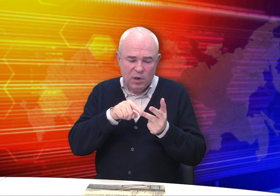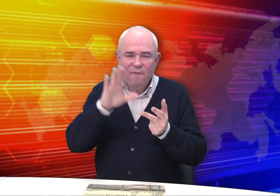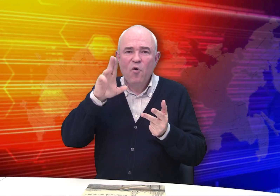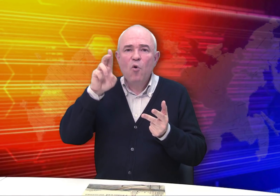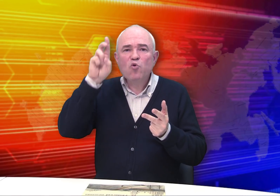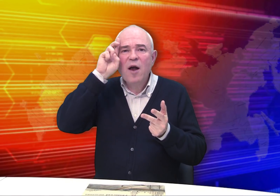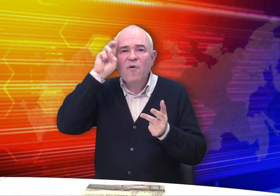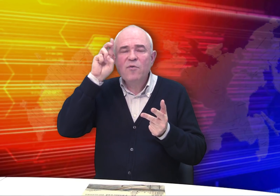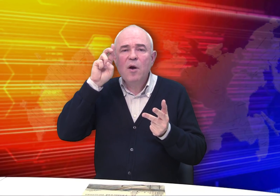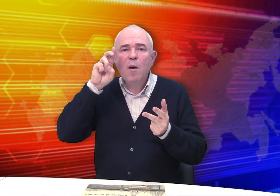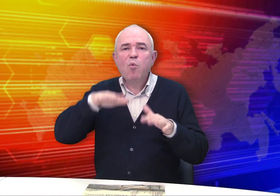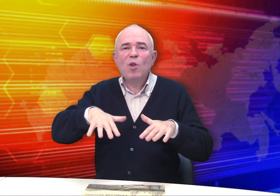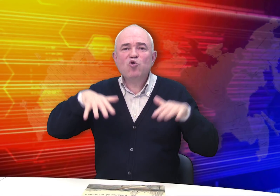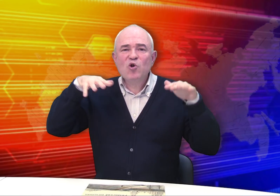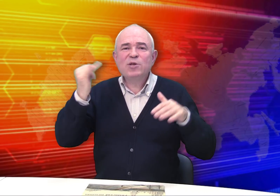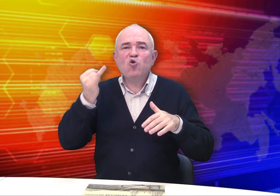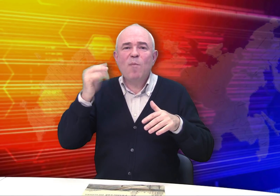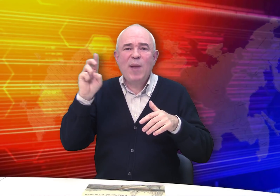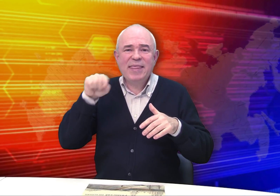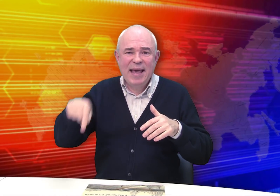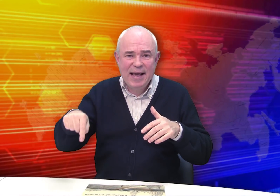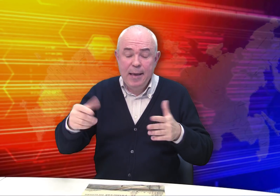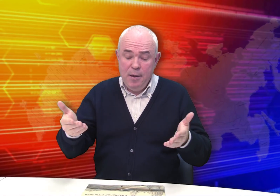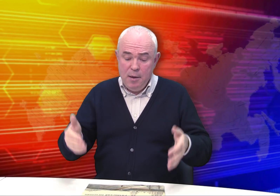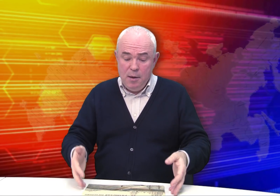в Государственной публичной исторической библиотеке.